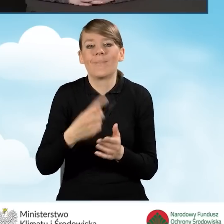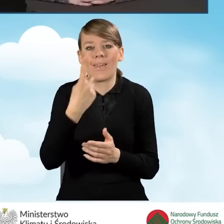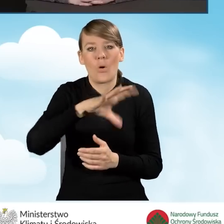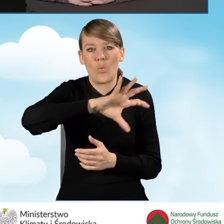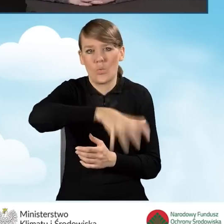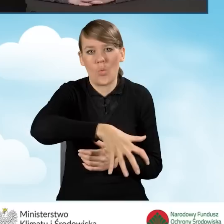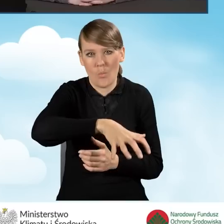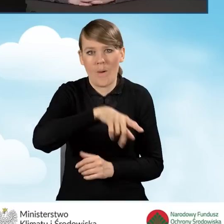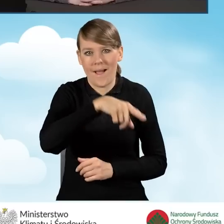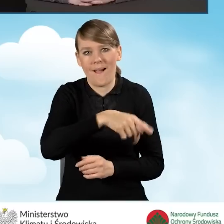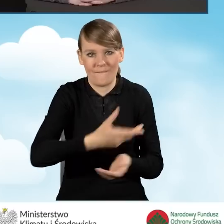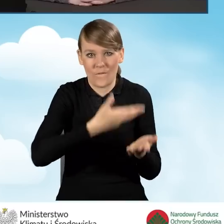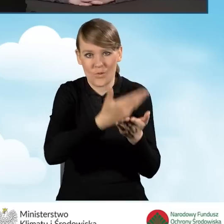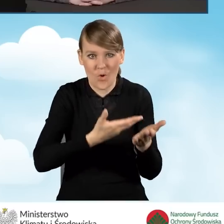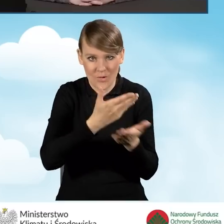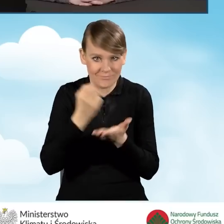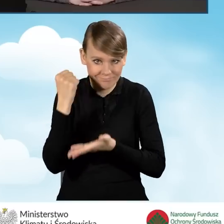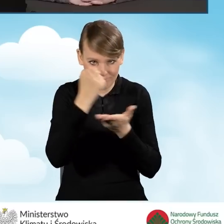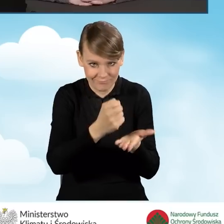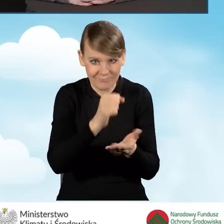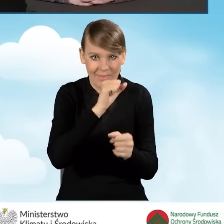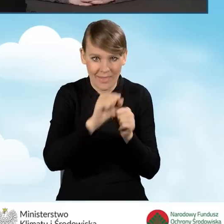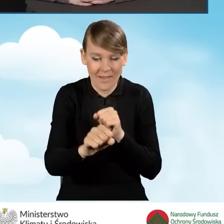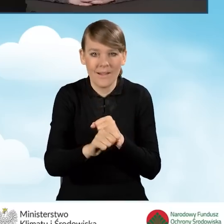która jest finansowana, a mianowicie wnioski ze ścieżki bankowej.